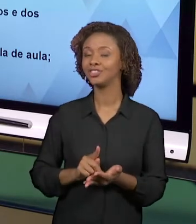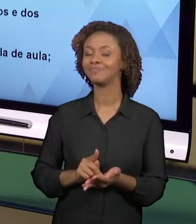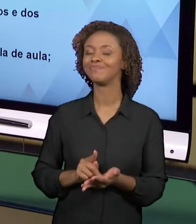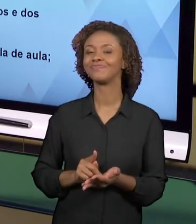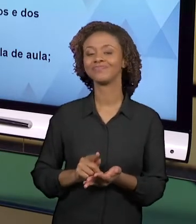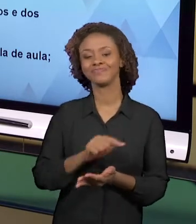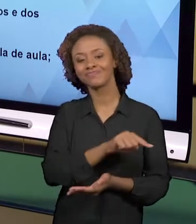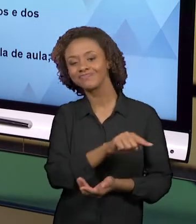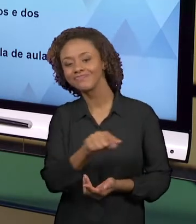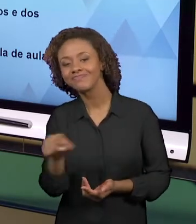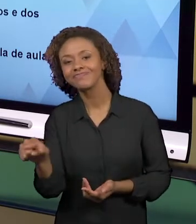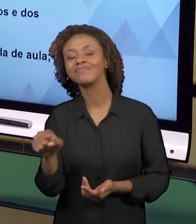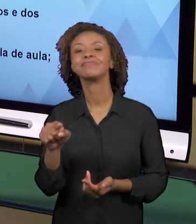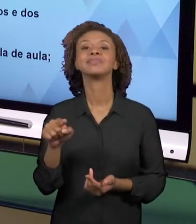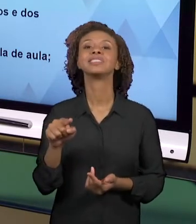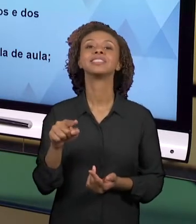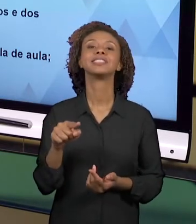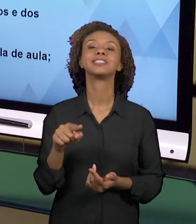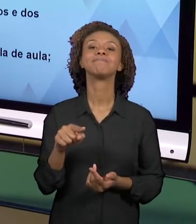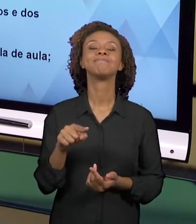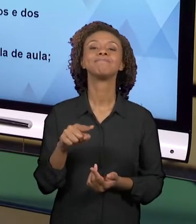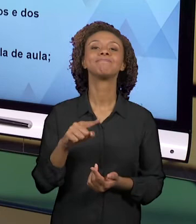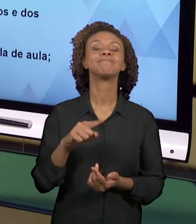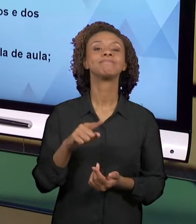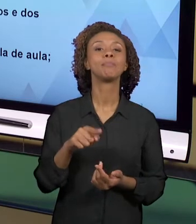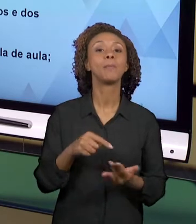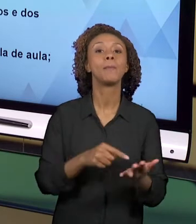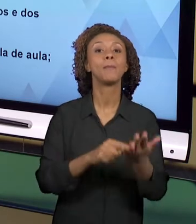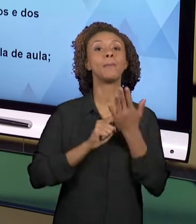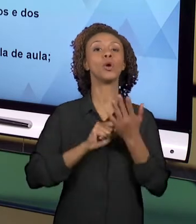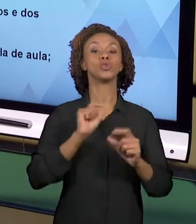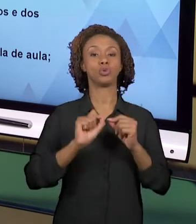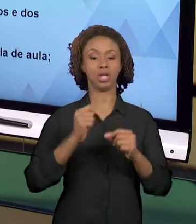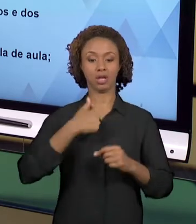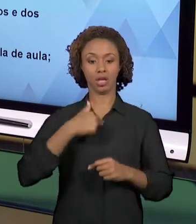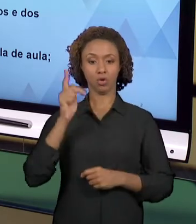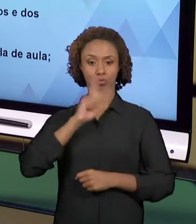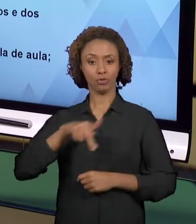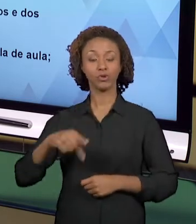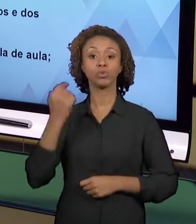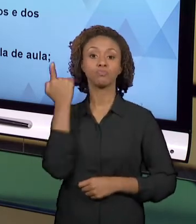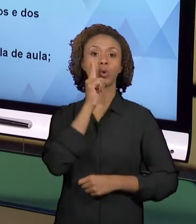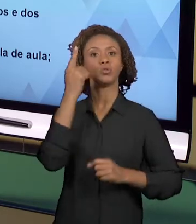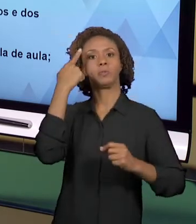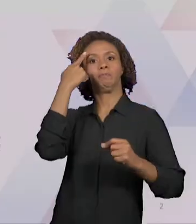CONCEBIDAS COMO A POSSIBILIDADE DO PROFESSOR CRIAR. ENTÃO NÓS PODEMOS DIZER QUE ELAS SÃO